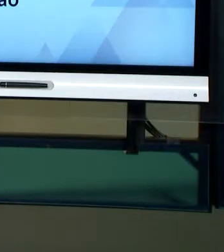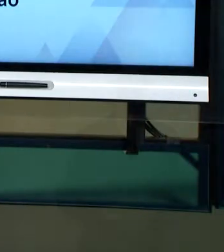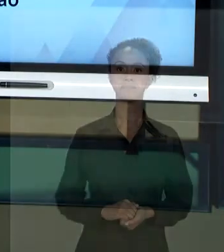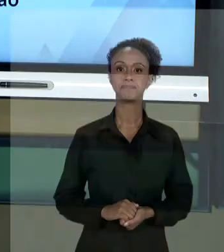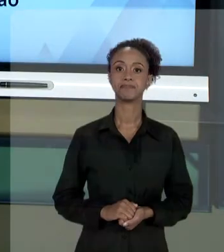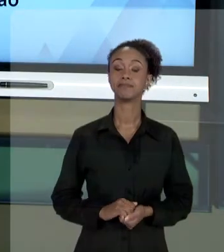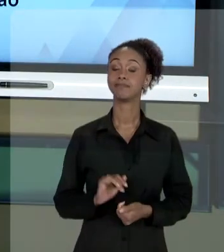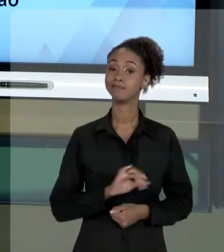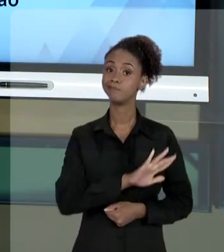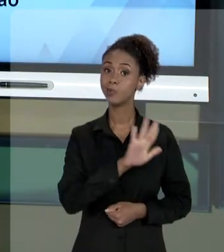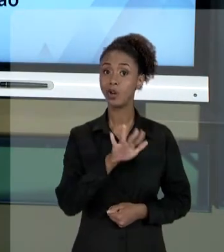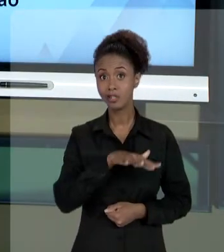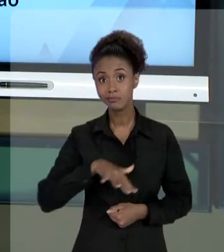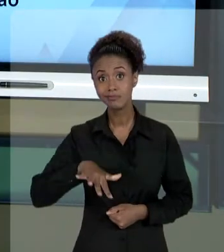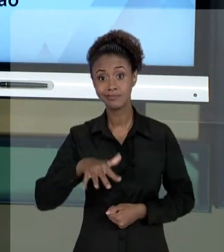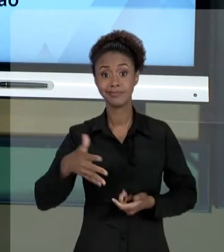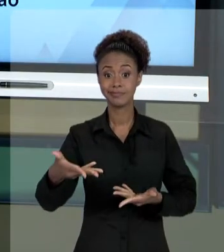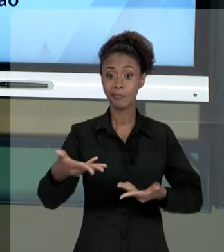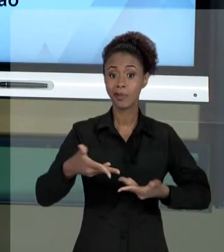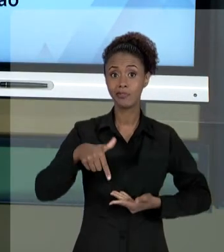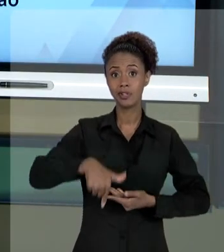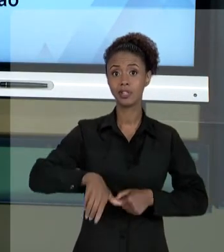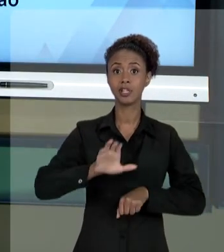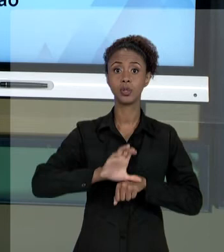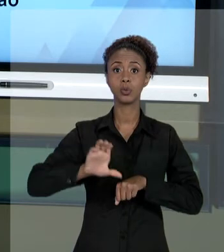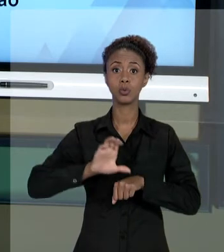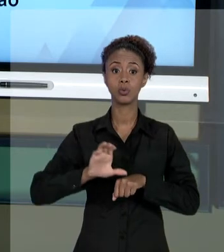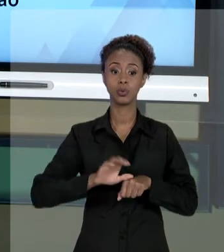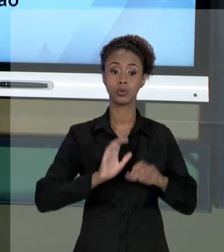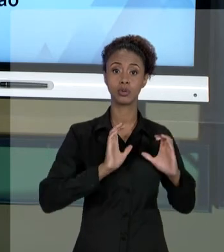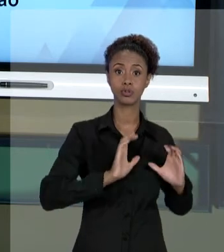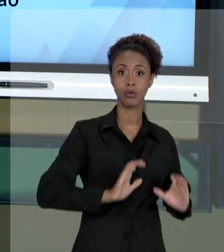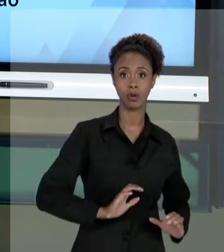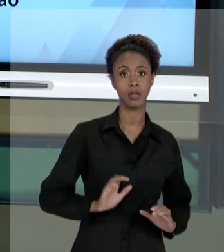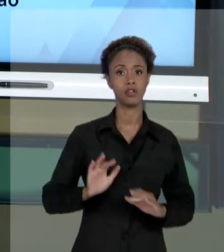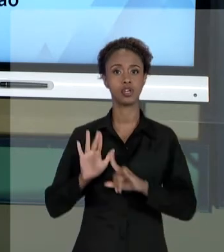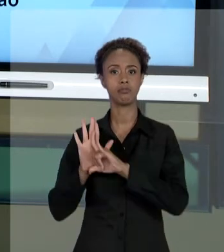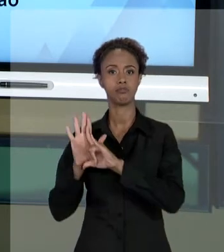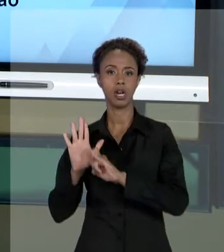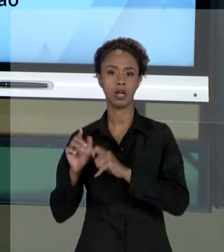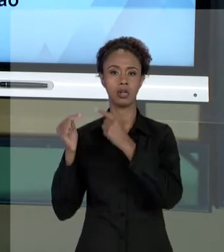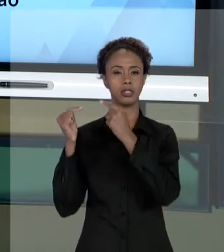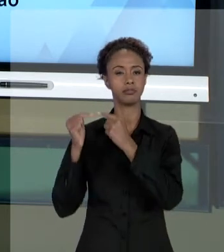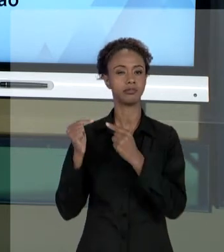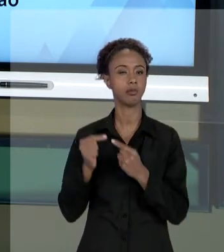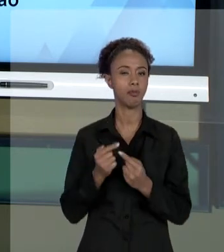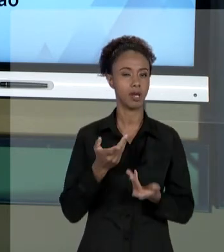[RAFAEL] OLÁ, SEJAM TODOS MUITO BEM-VINDOS AO NOSSO CURSO DE "ÉTICA E LEGALIDADE EM SERVIÇOS PÚBLICOS". NA AULA DE HOJE, VAMOS ABORDAR ALGUNS